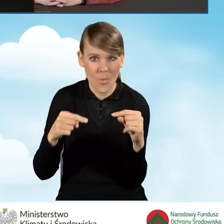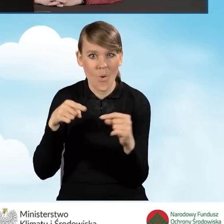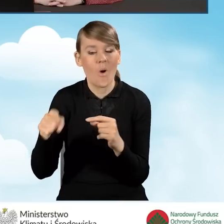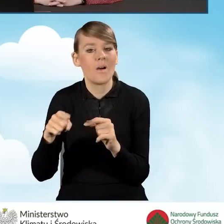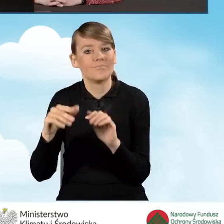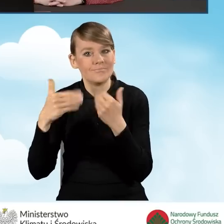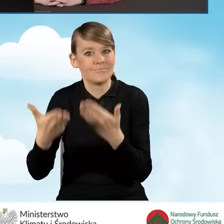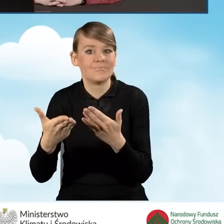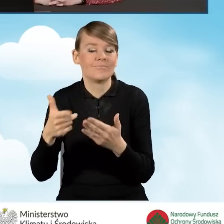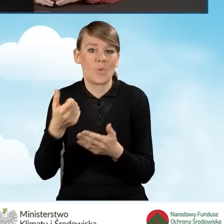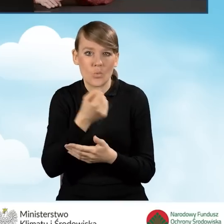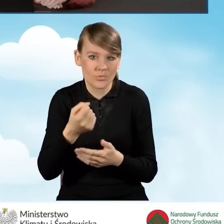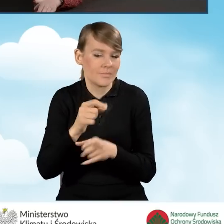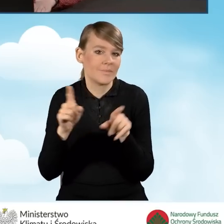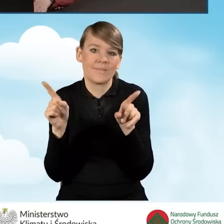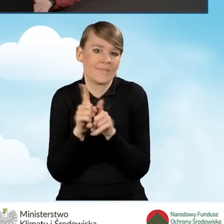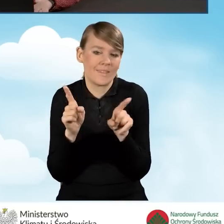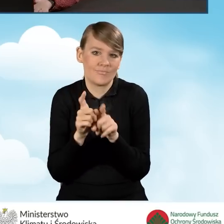też nie mogą być zakwalifikowane do dofinansowania w programie.